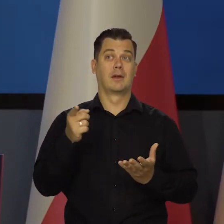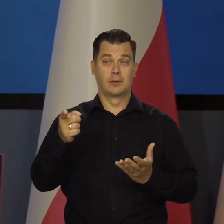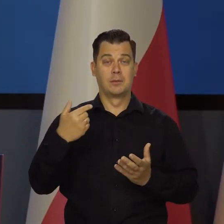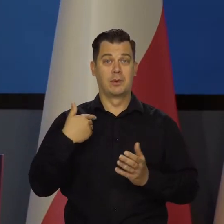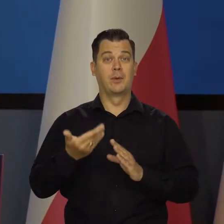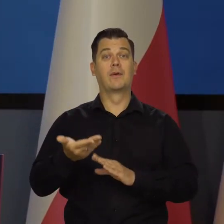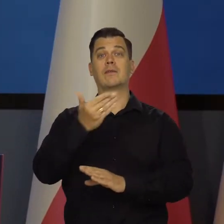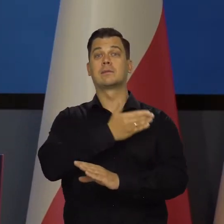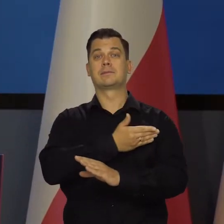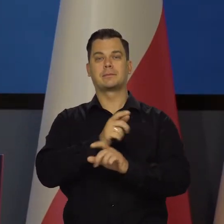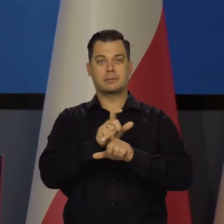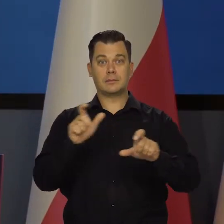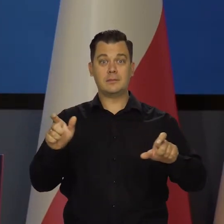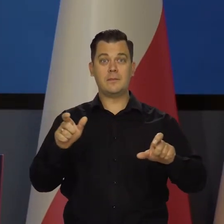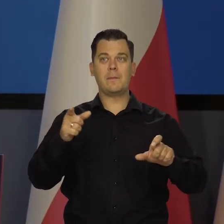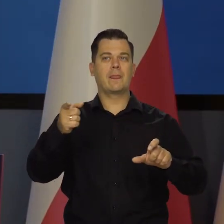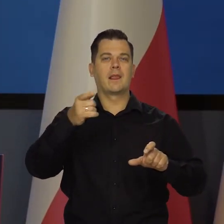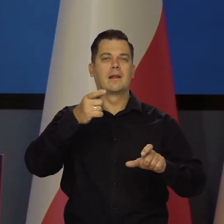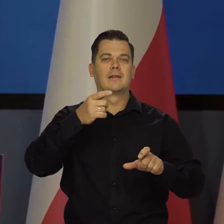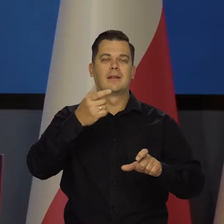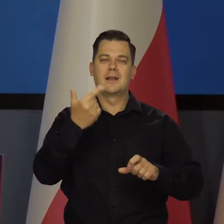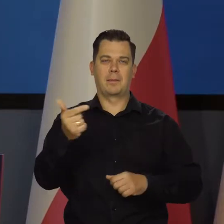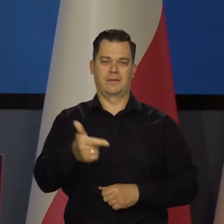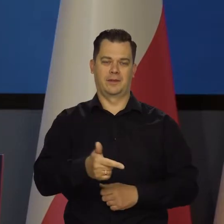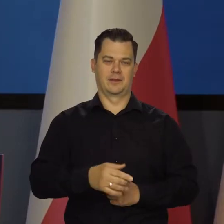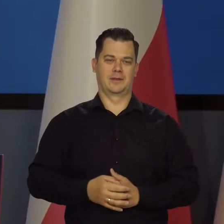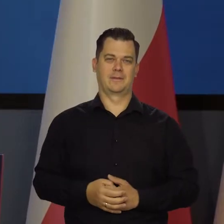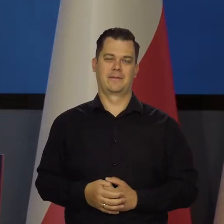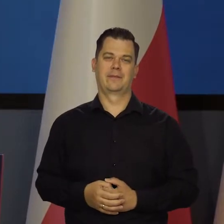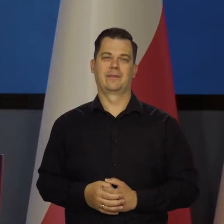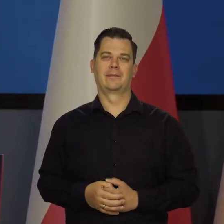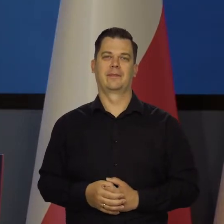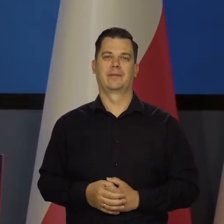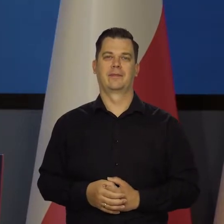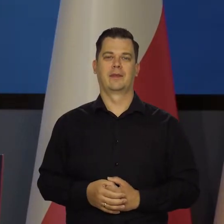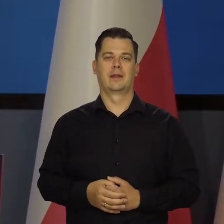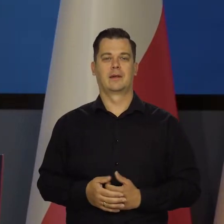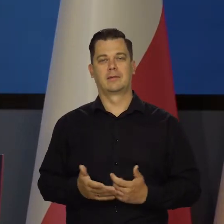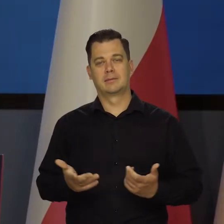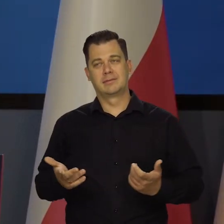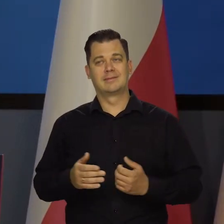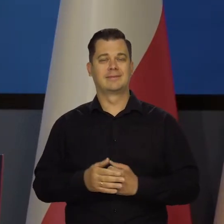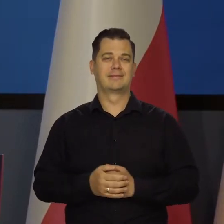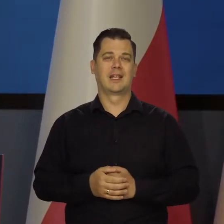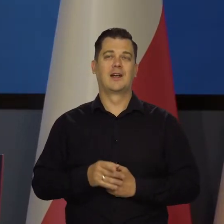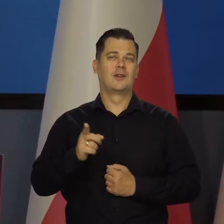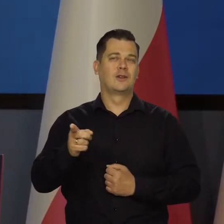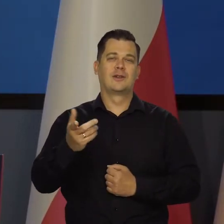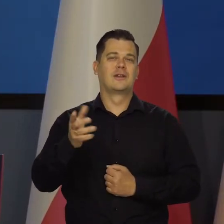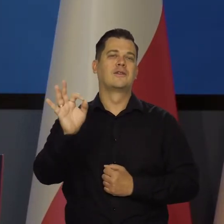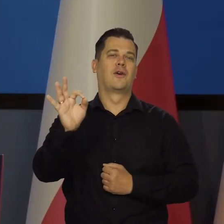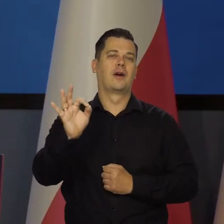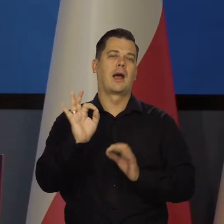kiedy tej inflacji nie powinno w ogóle być. No ale to są jakieś tam ich kalkulacje, rachunki.